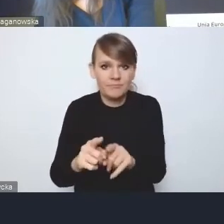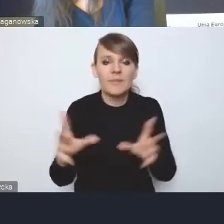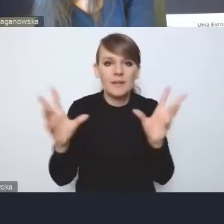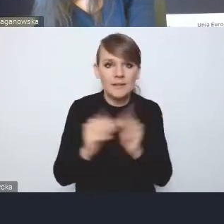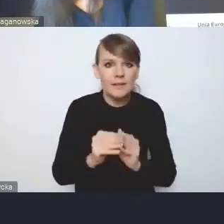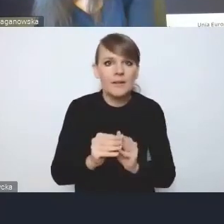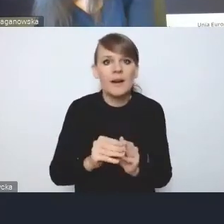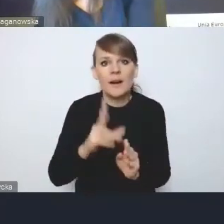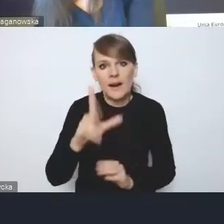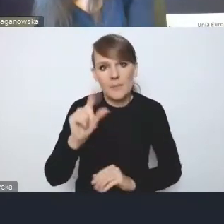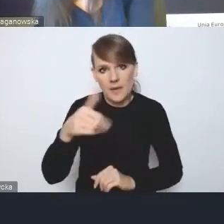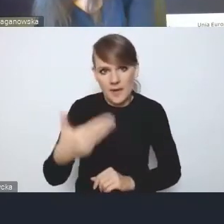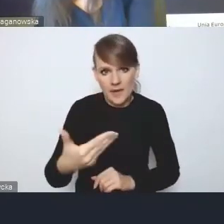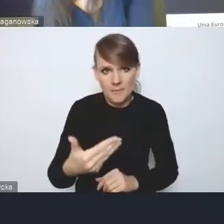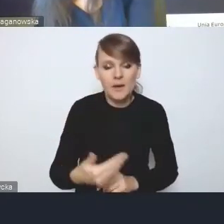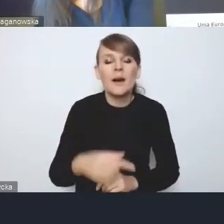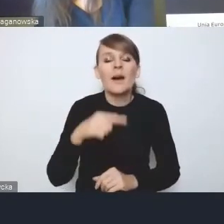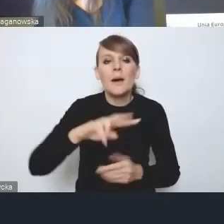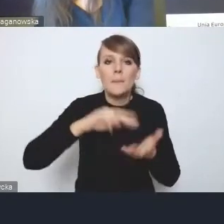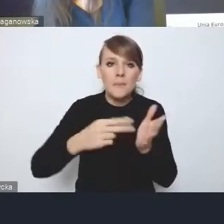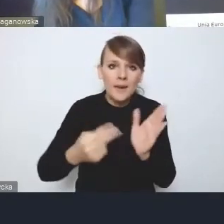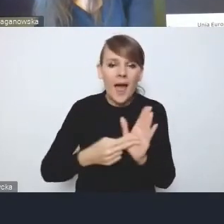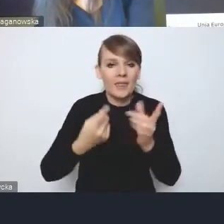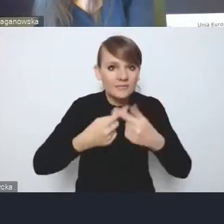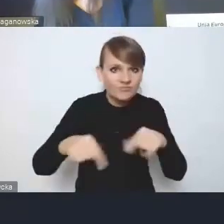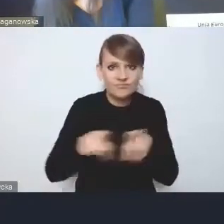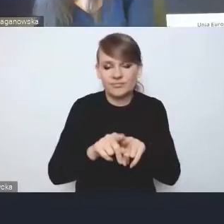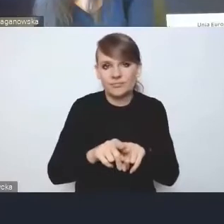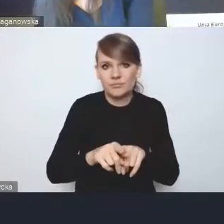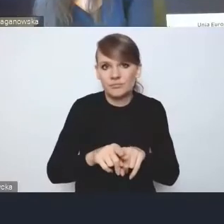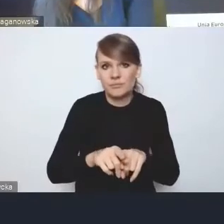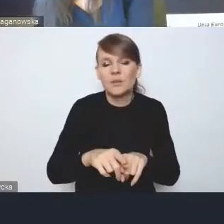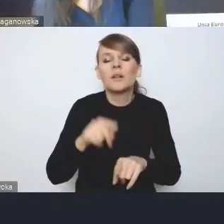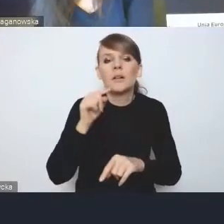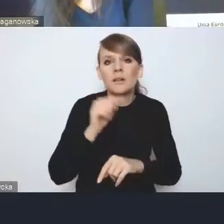Plan implementacyjny, który jakby jest przynajmniej planem, przynajmniej w zakresie tych działań,